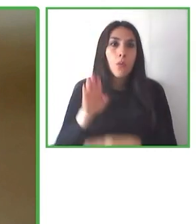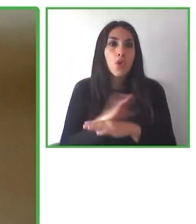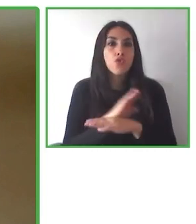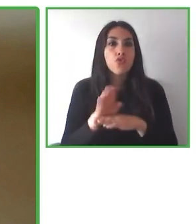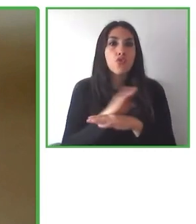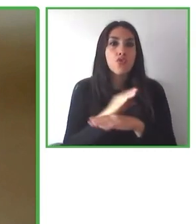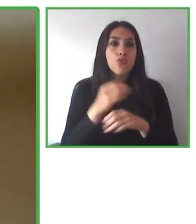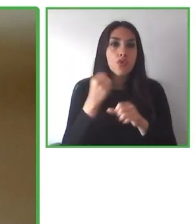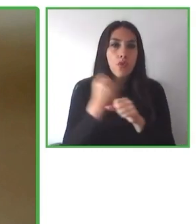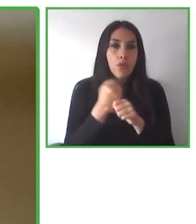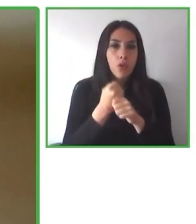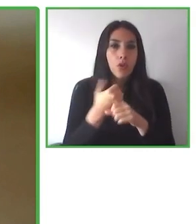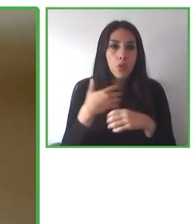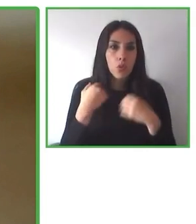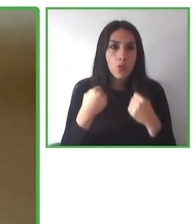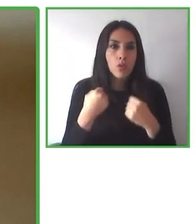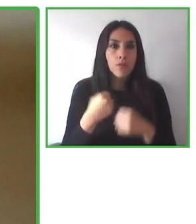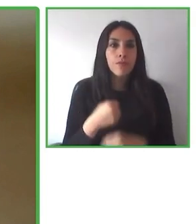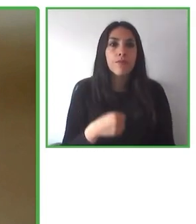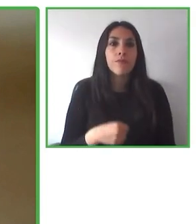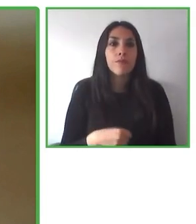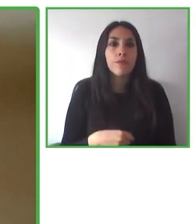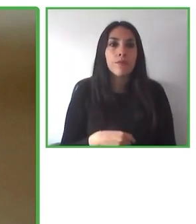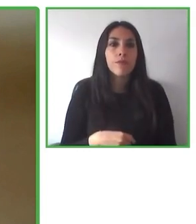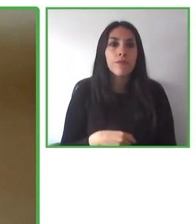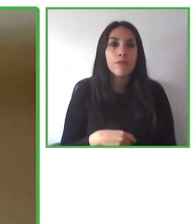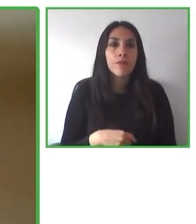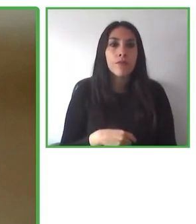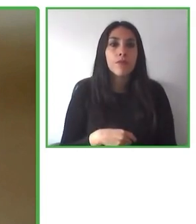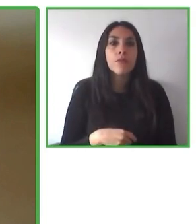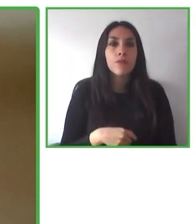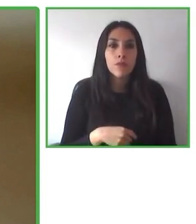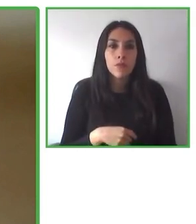económicamente. Es la única forma en que podemos asegurar no solamente la